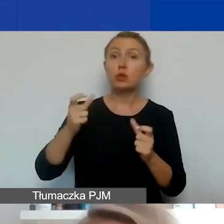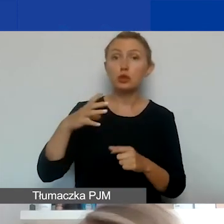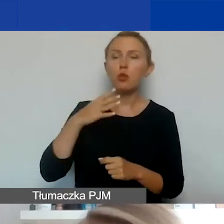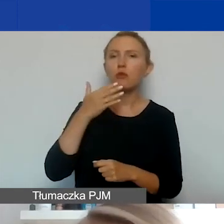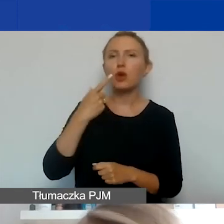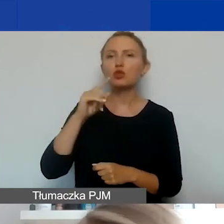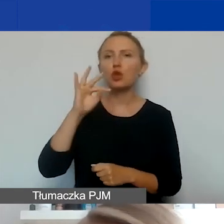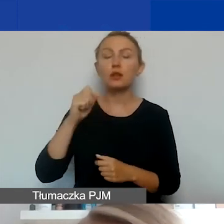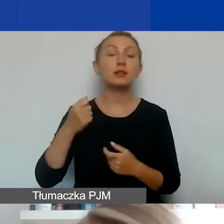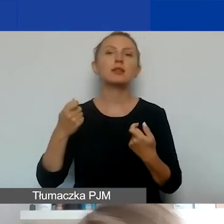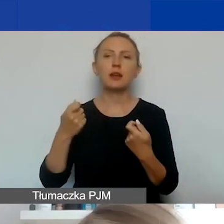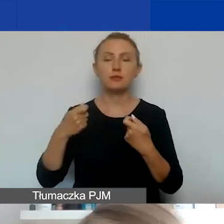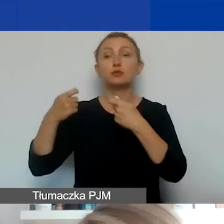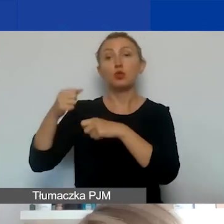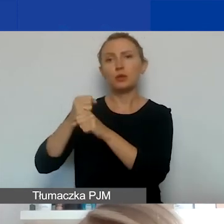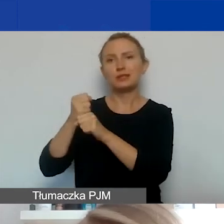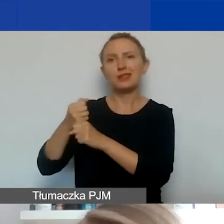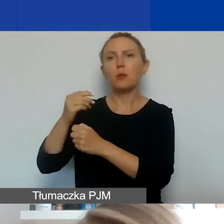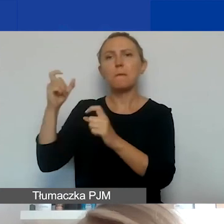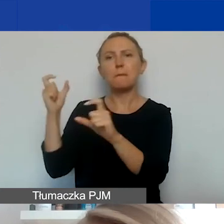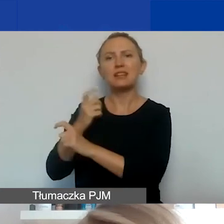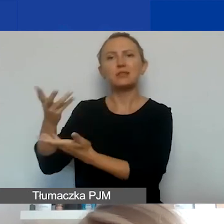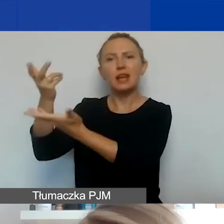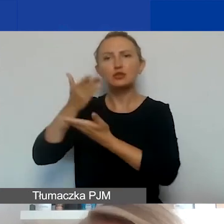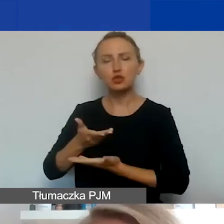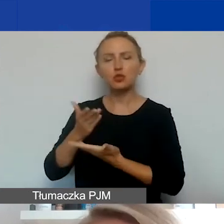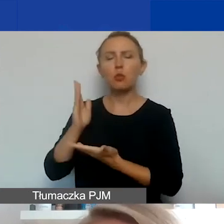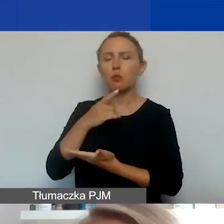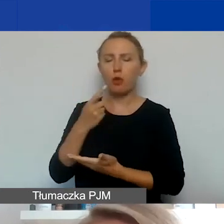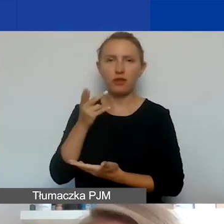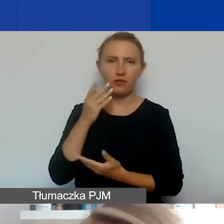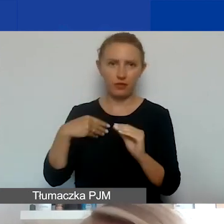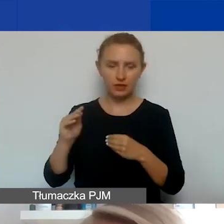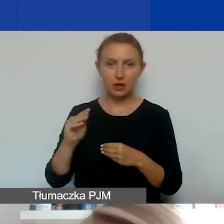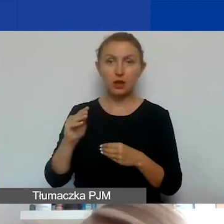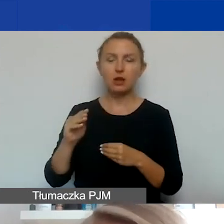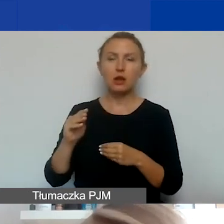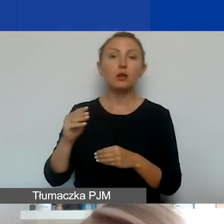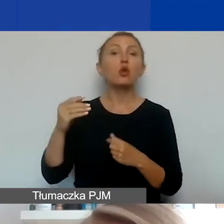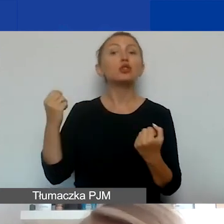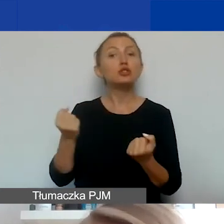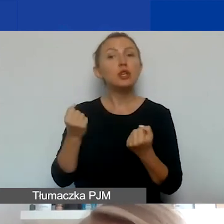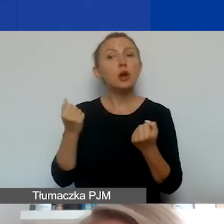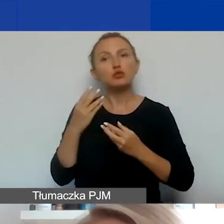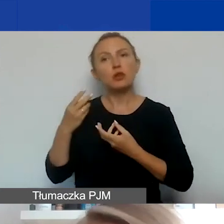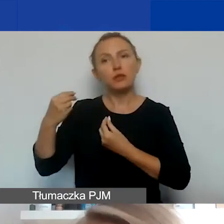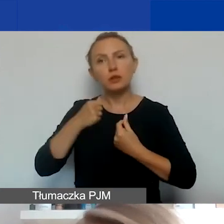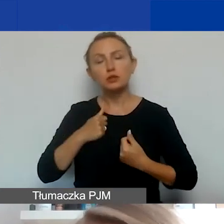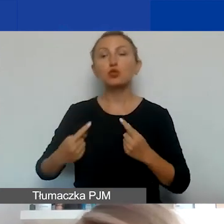Poza partnerami z Państw-Darczyńców, o których powiem za chwilkę więcej, z którymi działania można finansować z dodatkowej puli środków